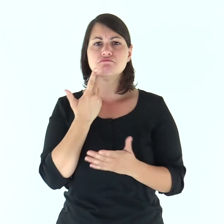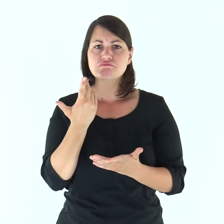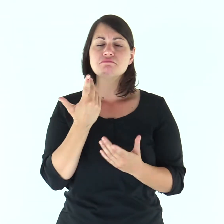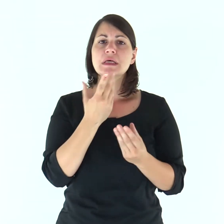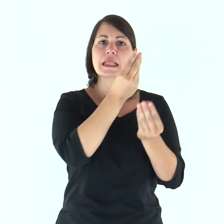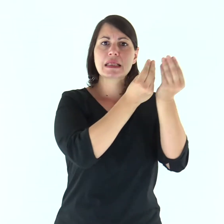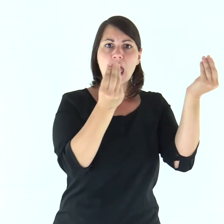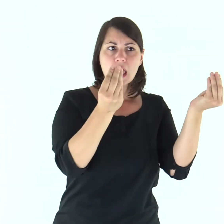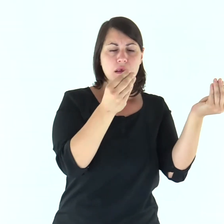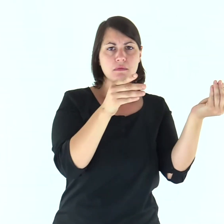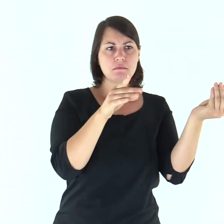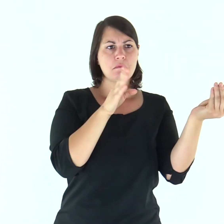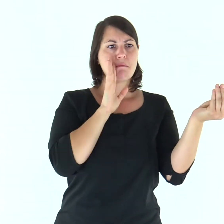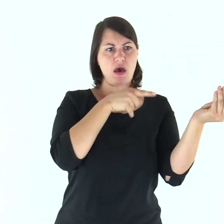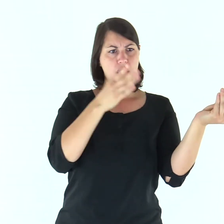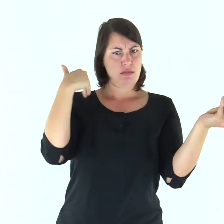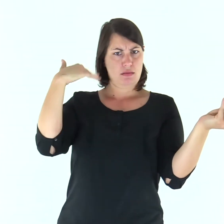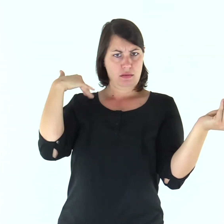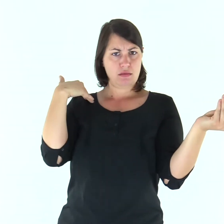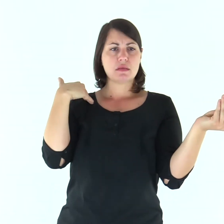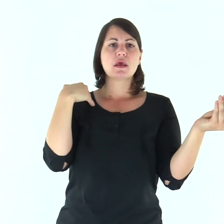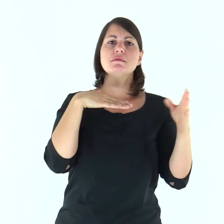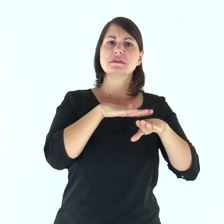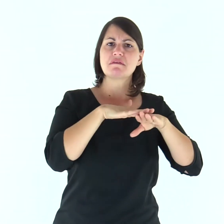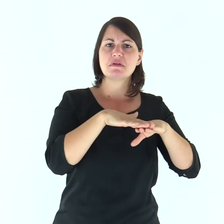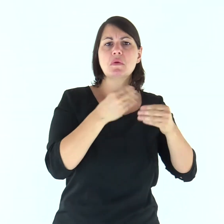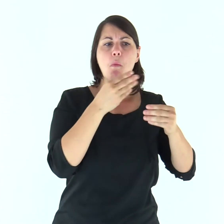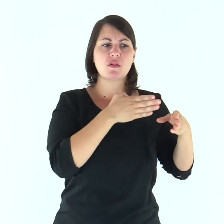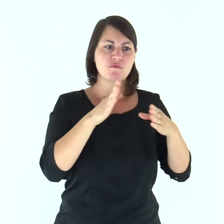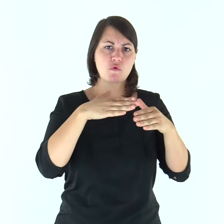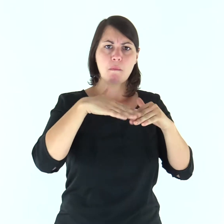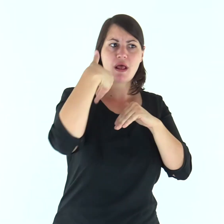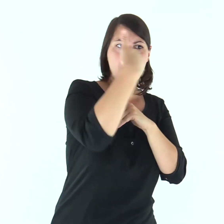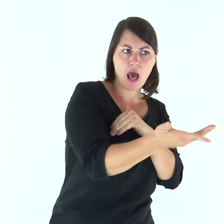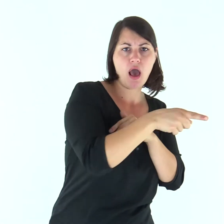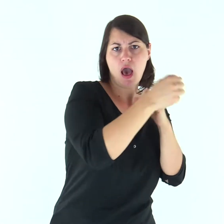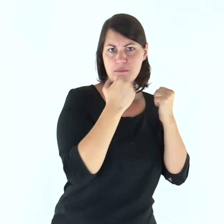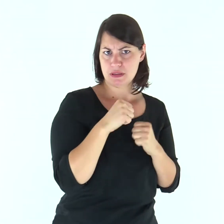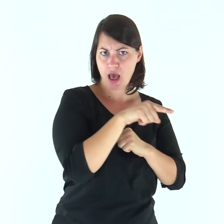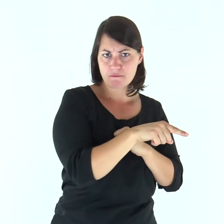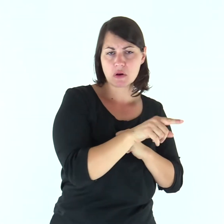se gli dèi che i vostri padri hanno servito oltre il Fiume